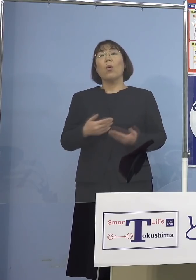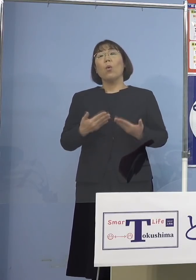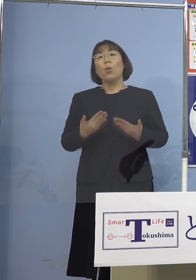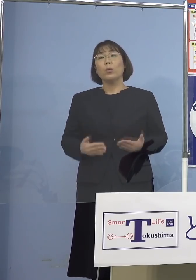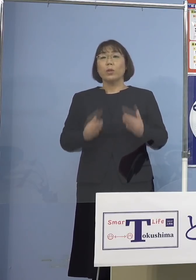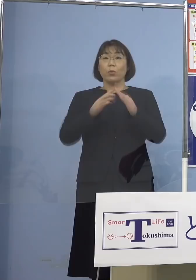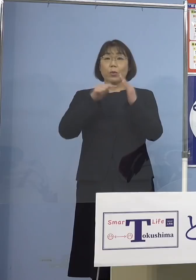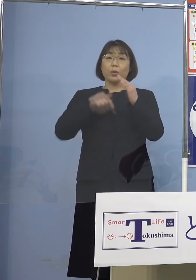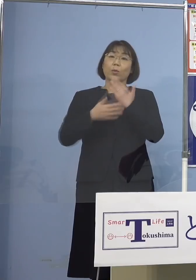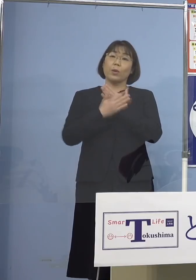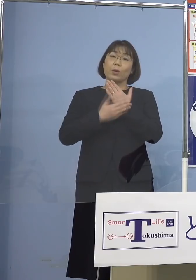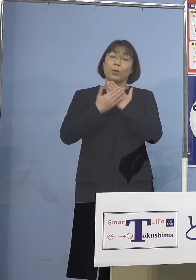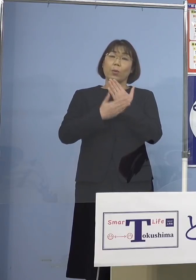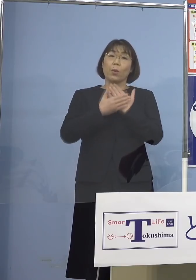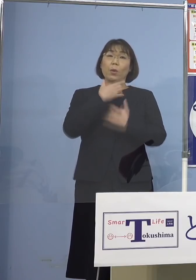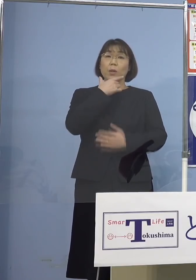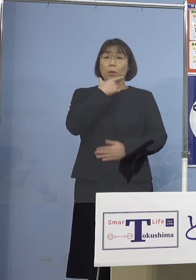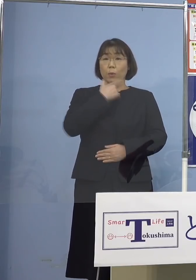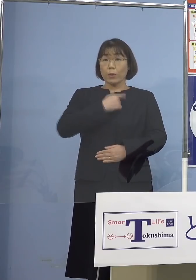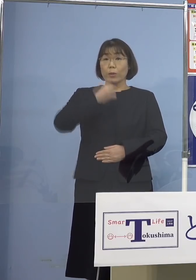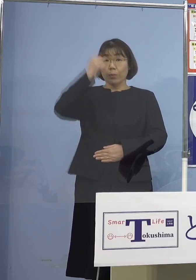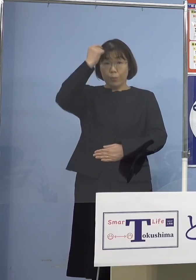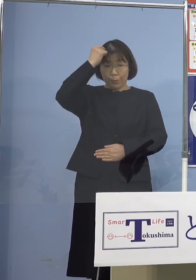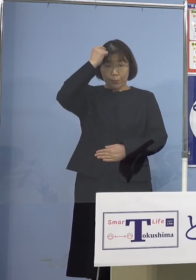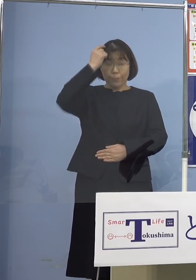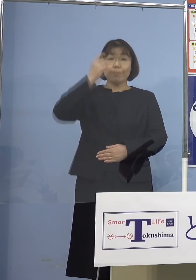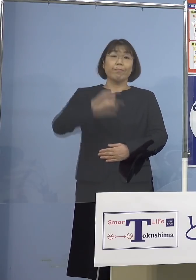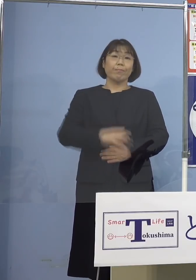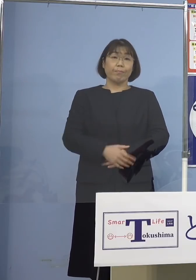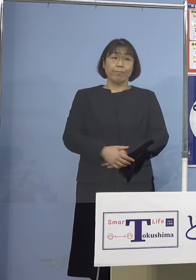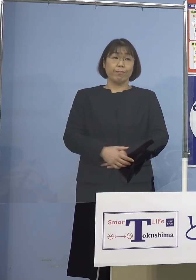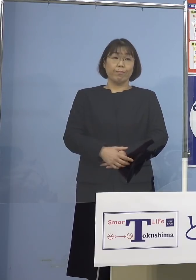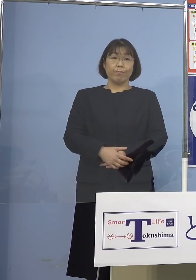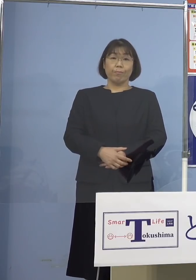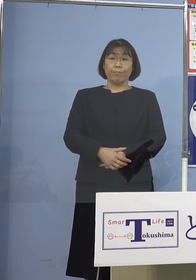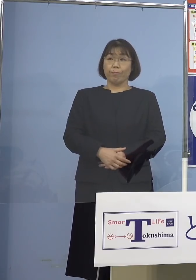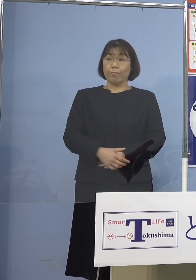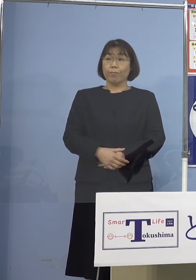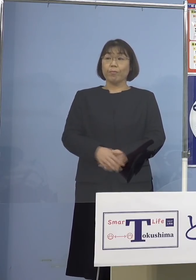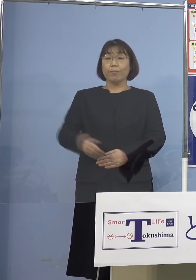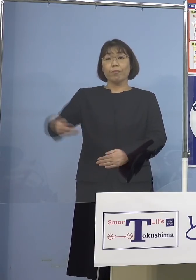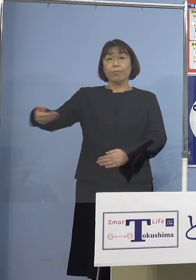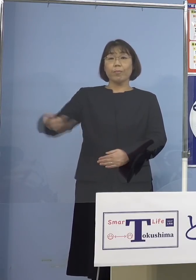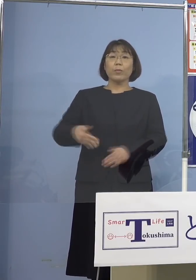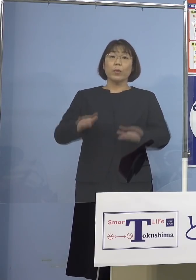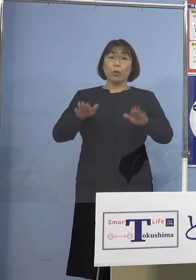療養していただければと このように考えています （四国放送） 今日新たな感染の中で